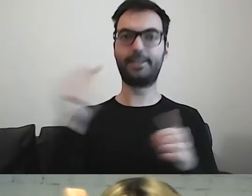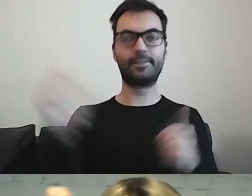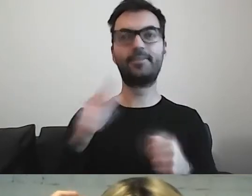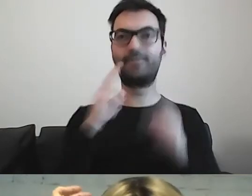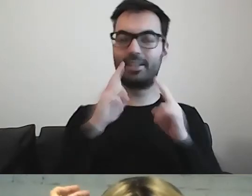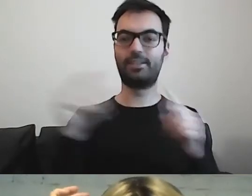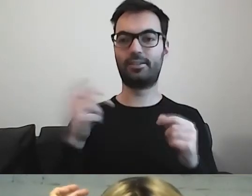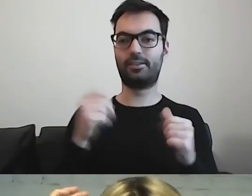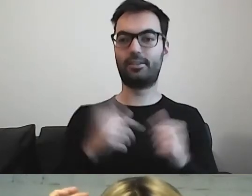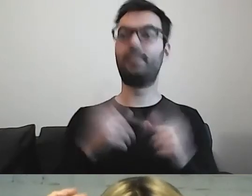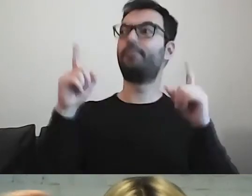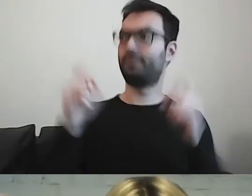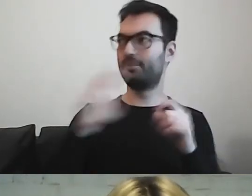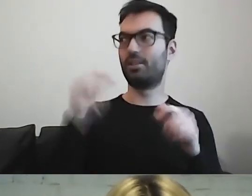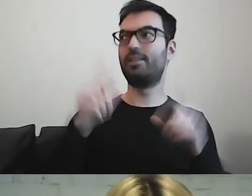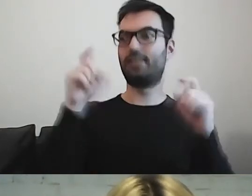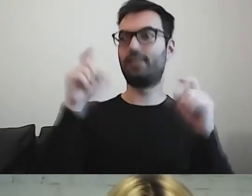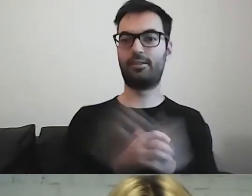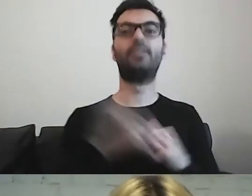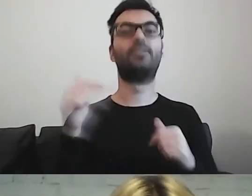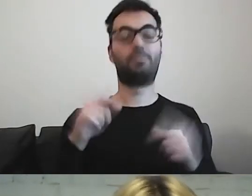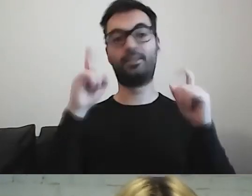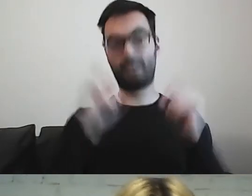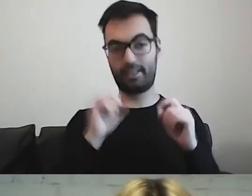MAŁGORZATA: Zacząć, po prostu. Zrobić pierwszy krok.